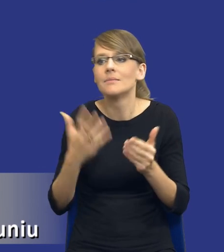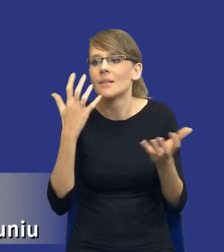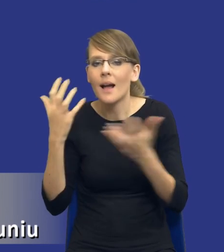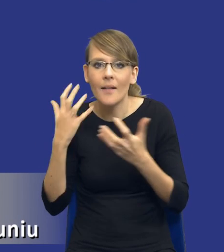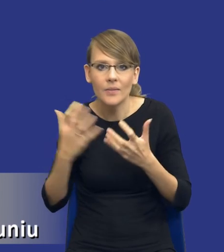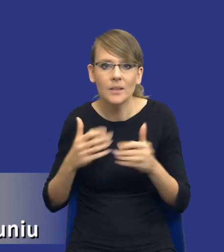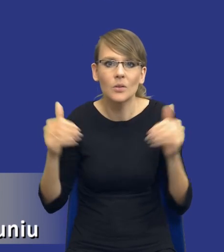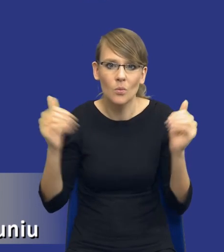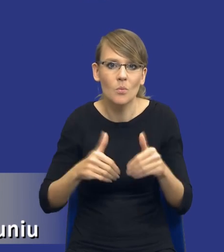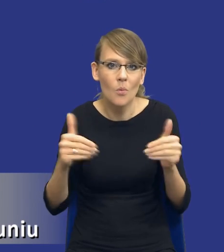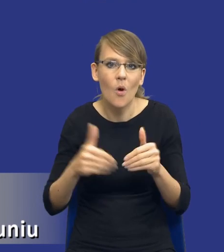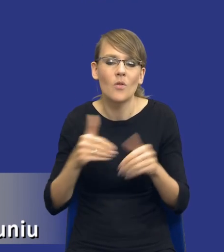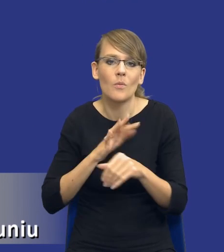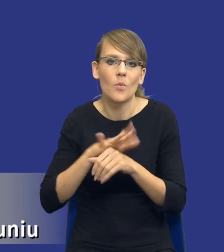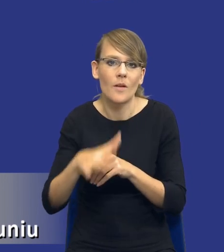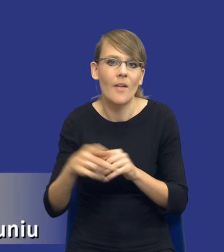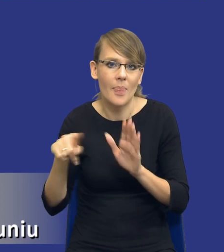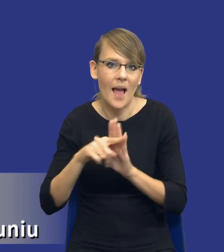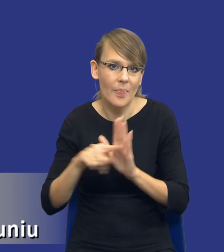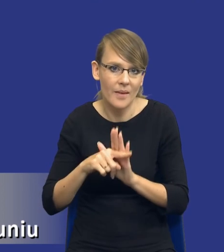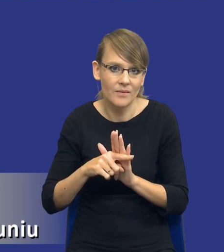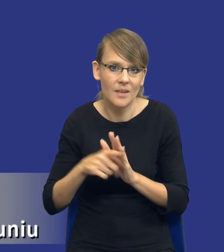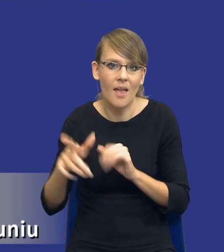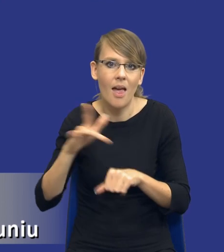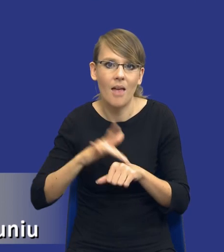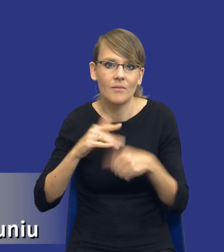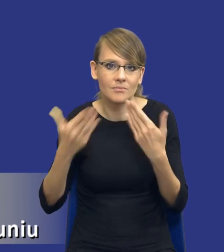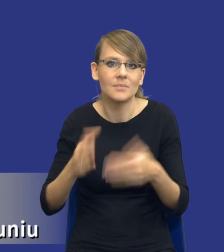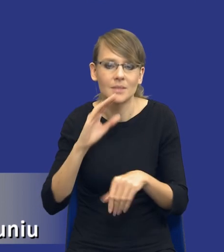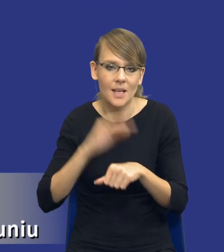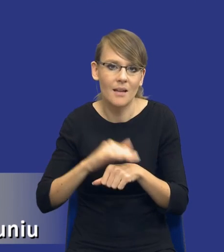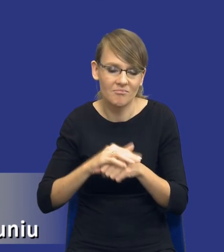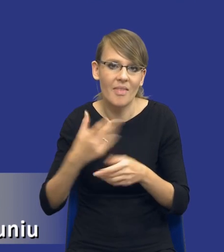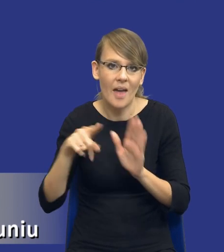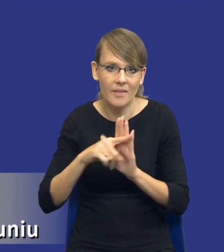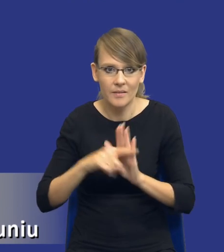może wpłynąć negatywnie na efekt udzielanego zamówienia. I teraz